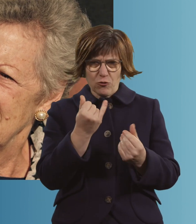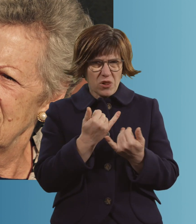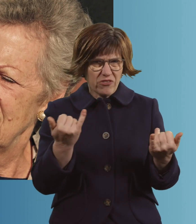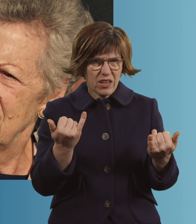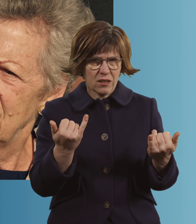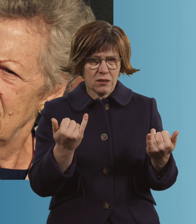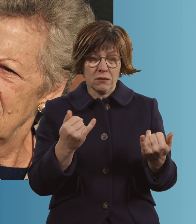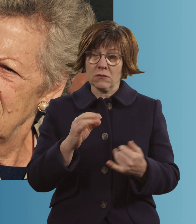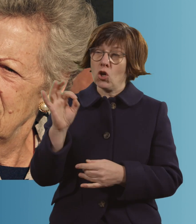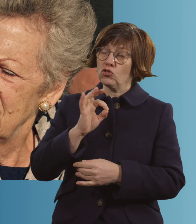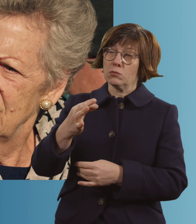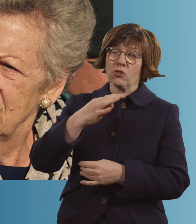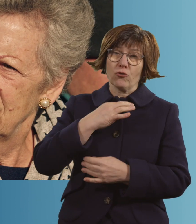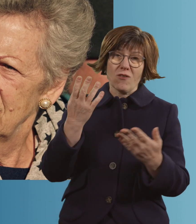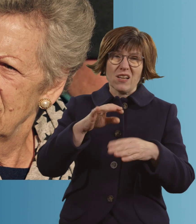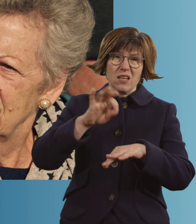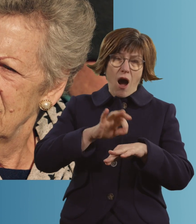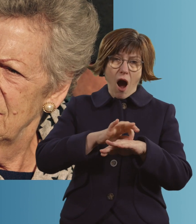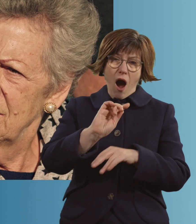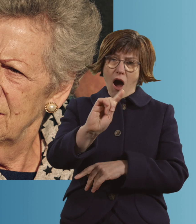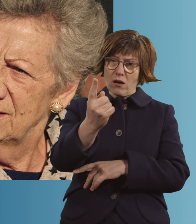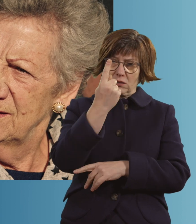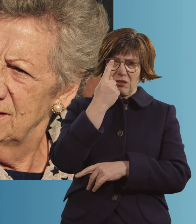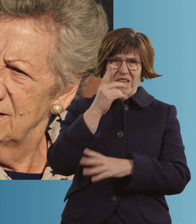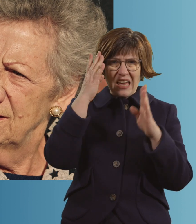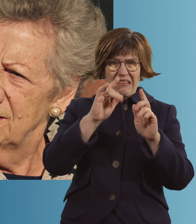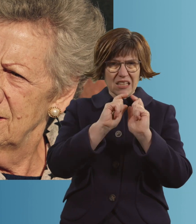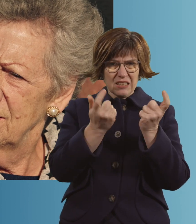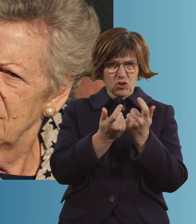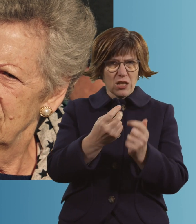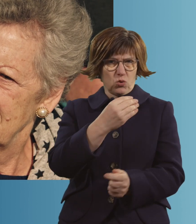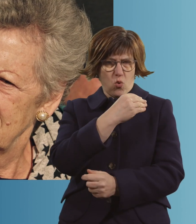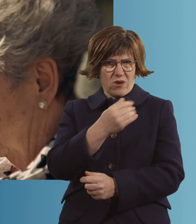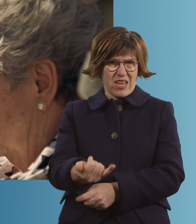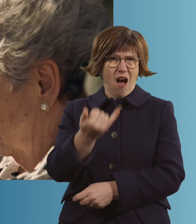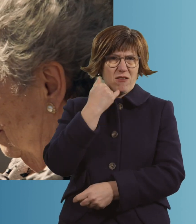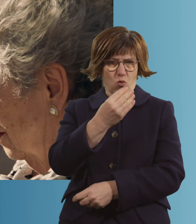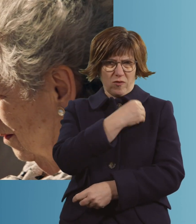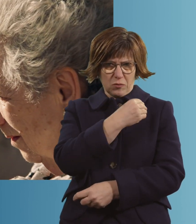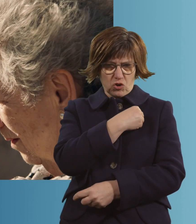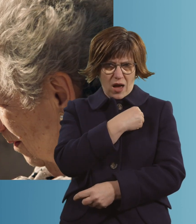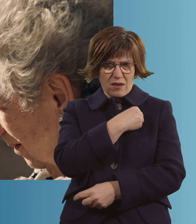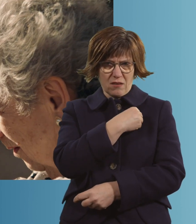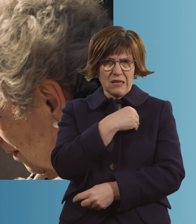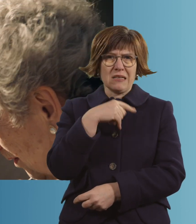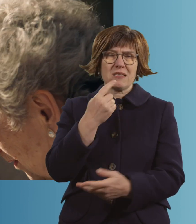Der schlimmste Moment war wirklich, als der Arzt... von der Intensivstation angerufen hat und er gesagt hat: